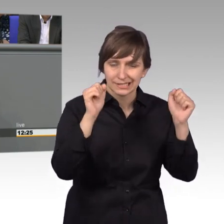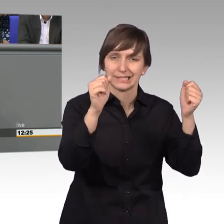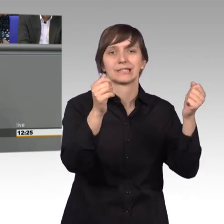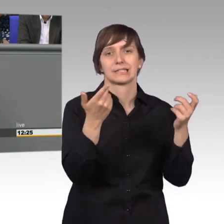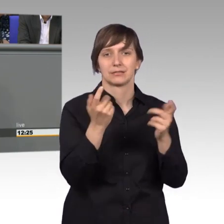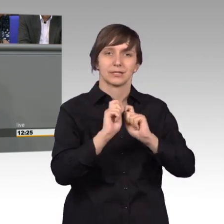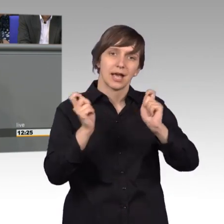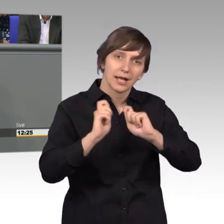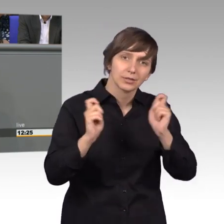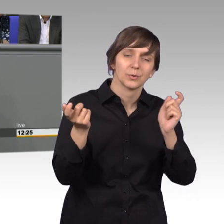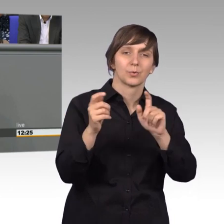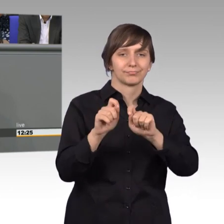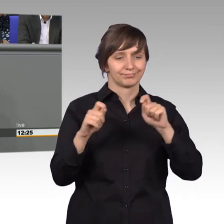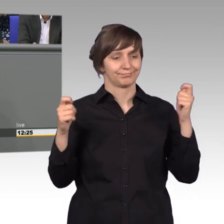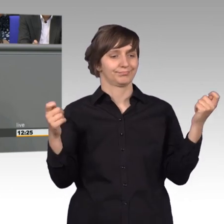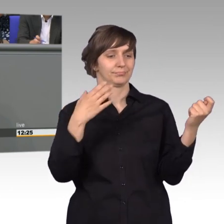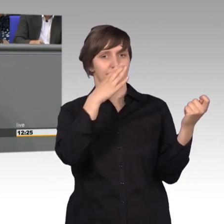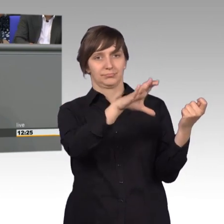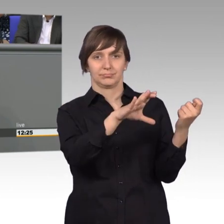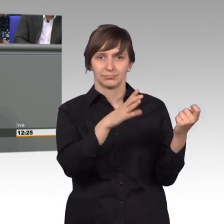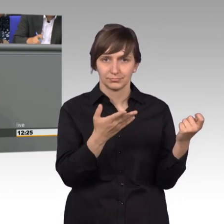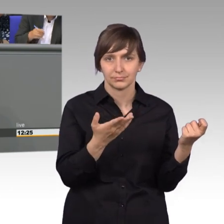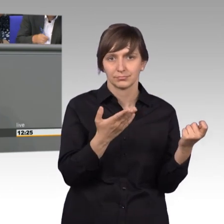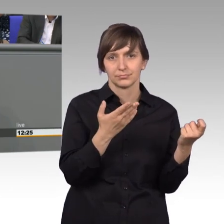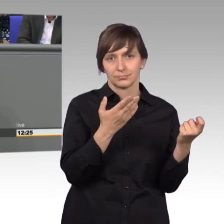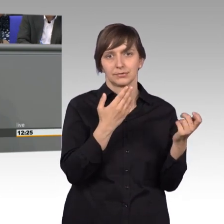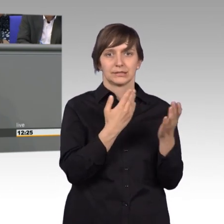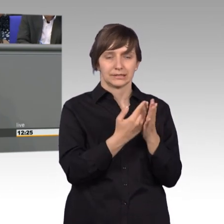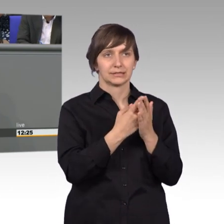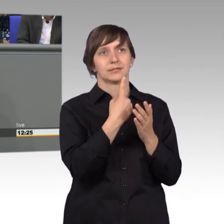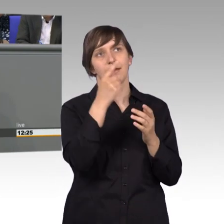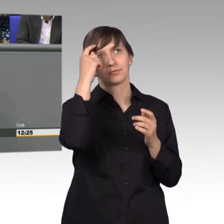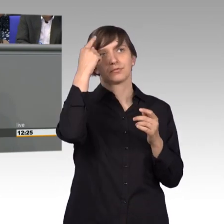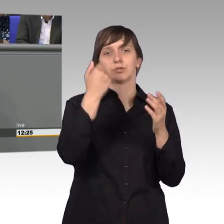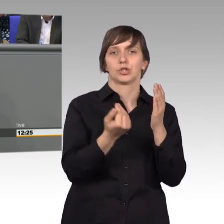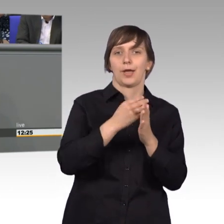aus der ersten Seite, ihre Anliegen ableiten. Das macht nicht viel Freude,